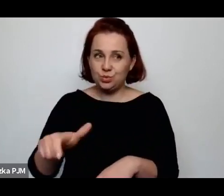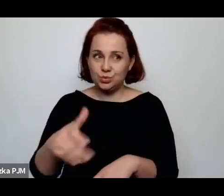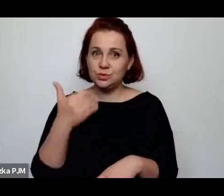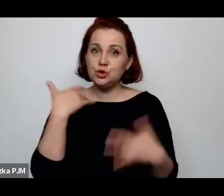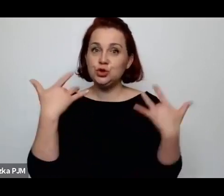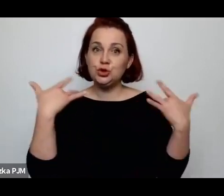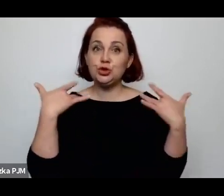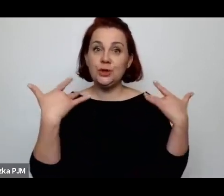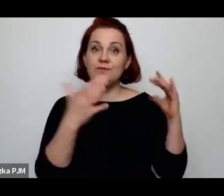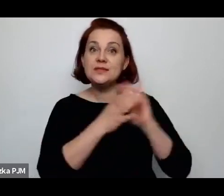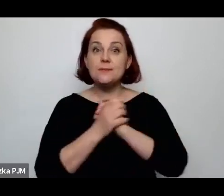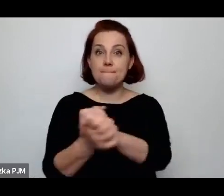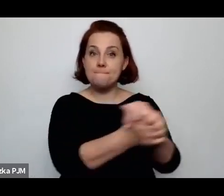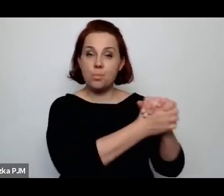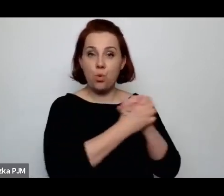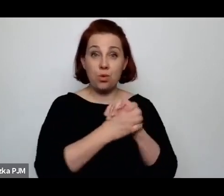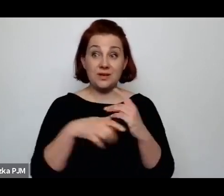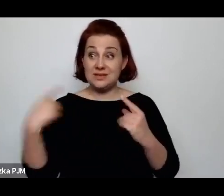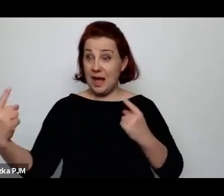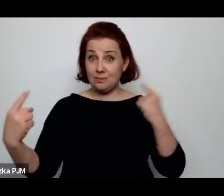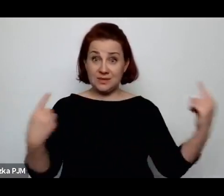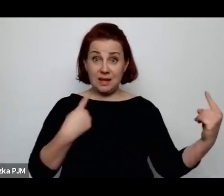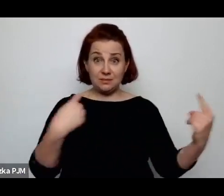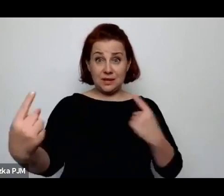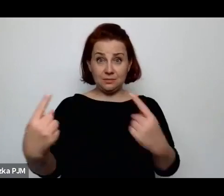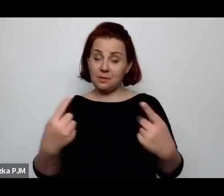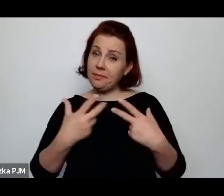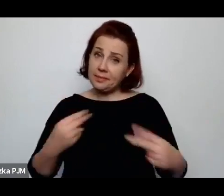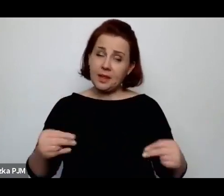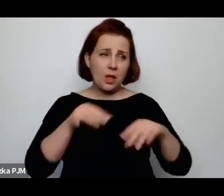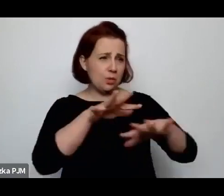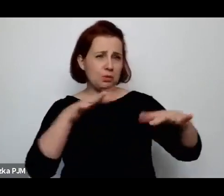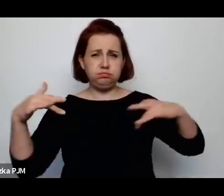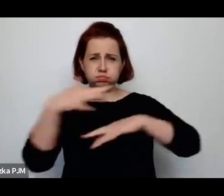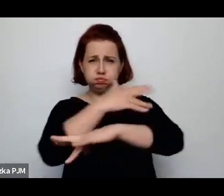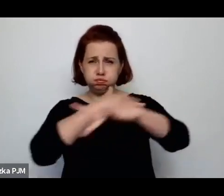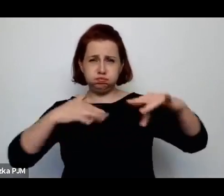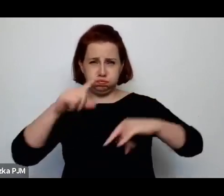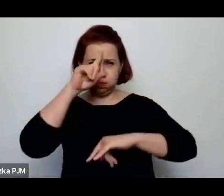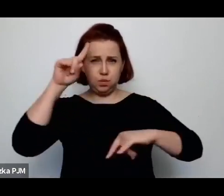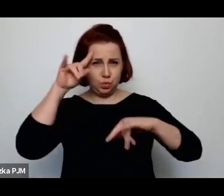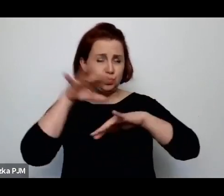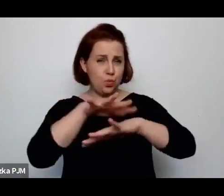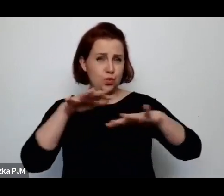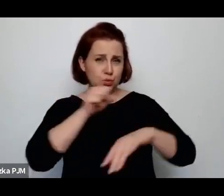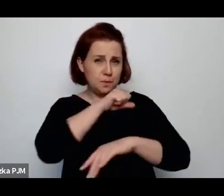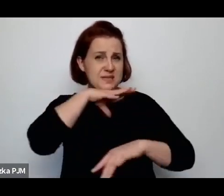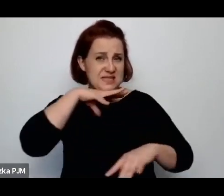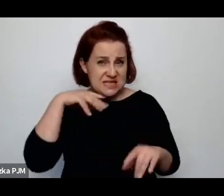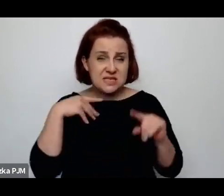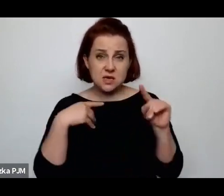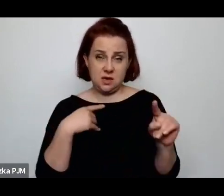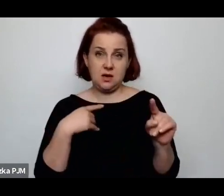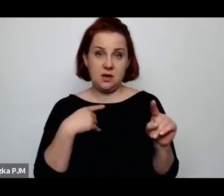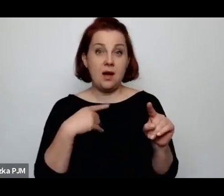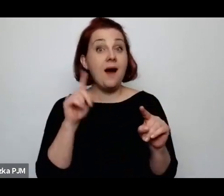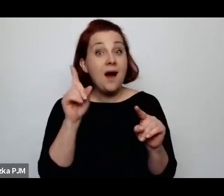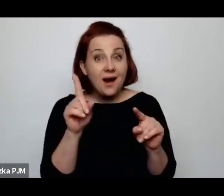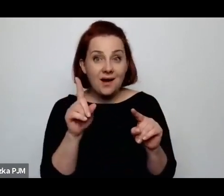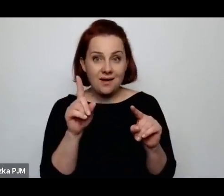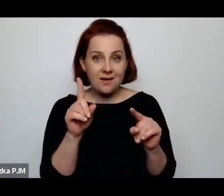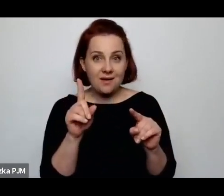że nie byli samotni i było wszędzie pełno ludzi, ale równocześnie, ponieważ byli od siebie uzależnieni